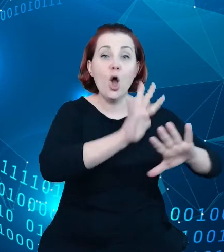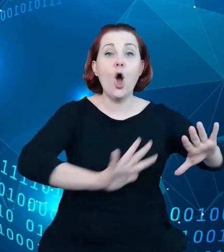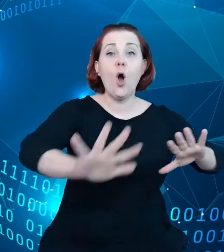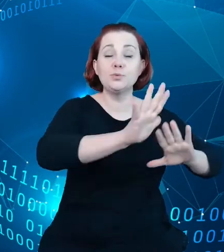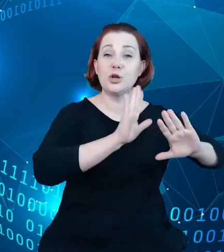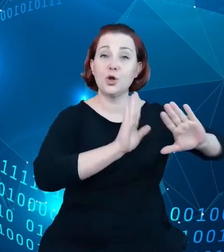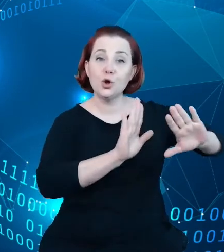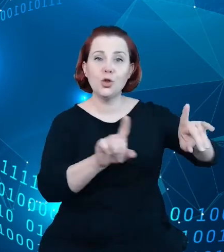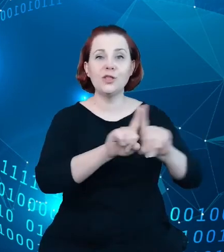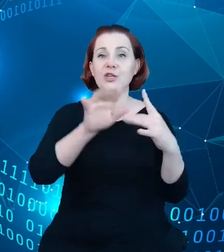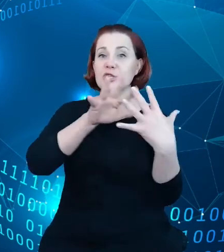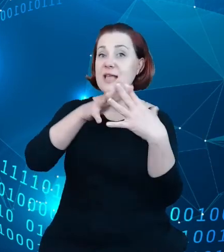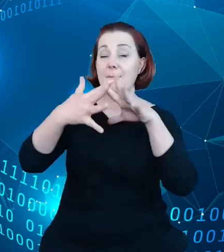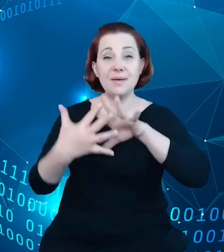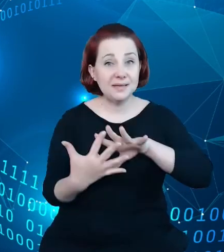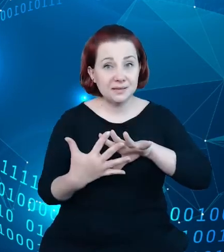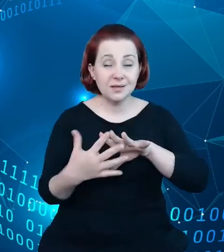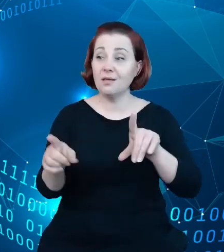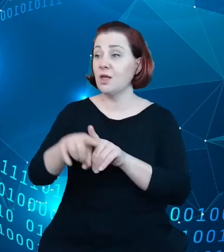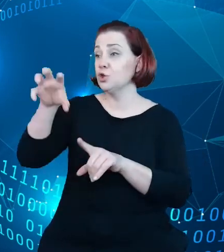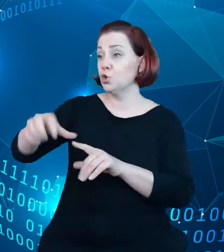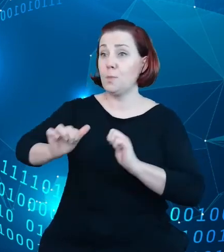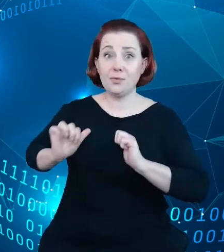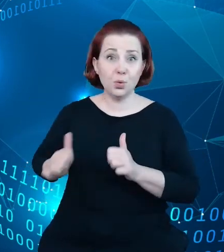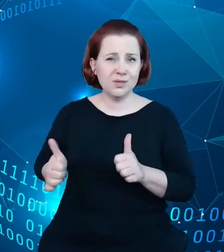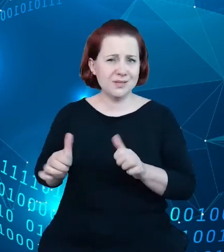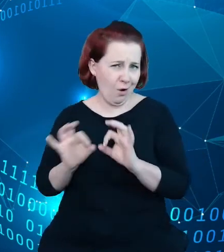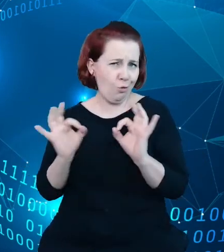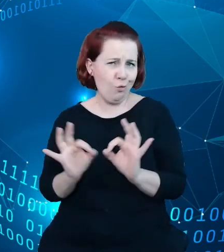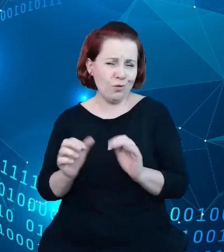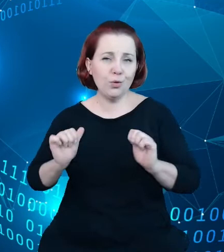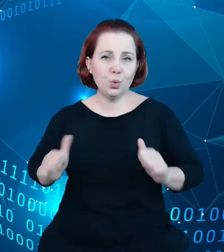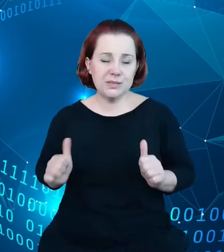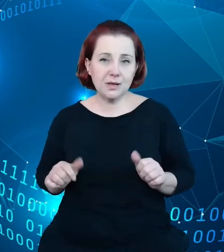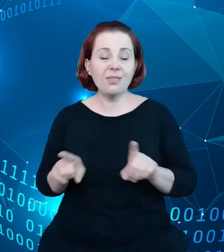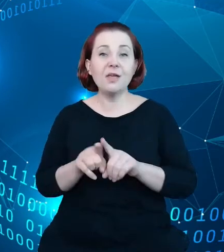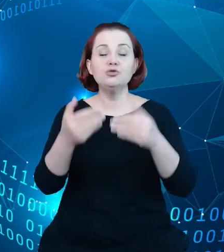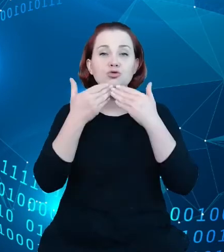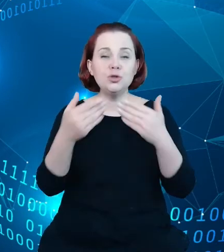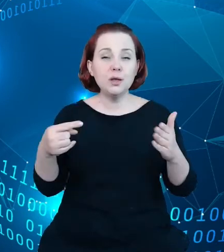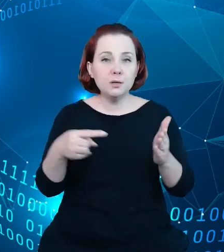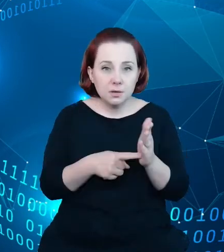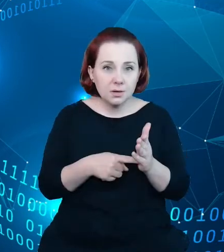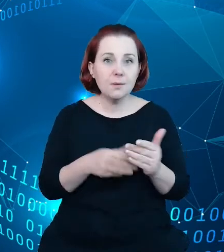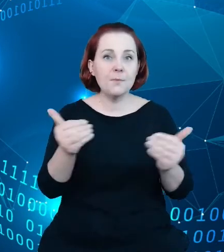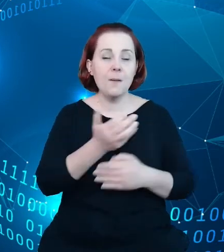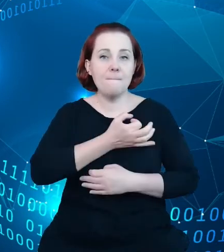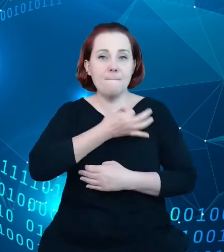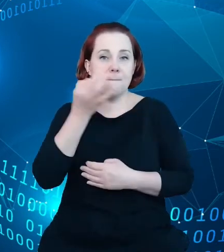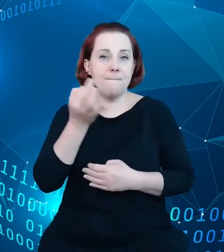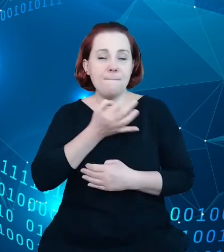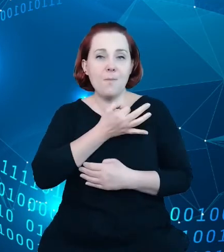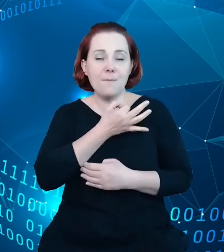o turystyce jako takiej i pozwala to na poprawę jakości tych zbiorów danych